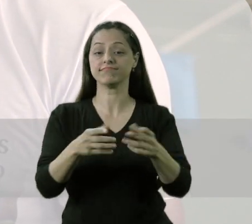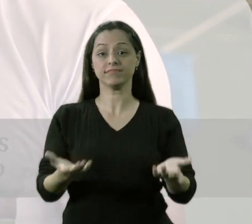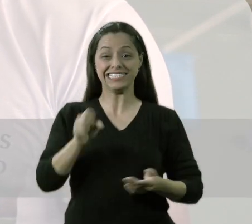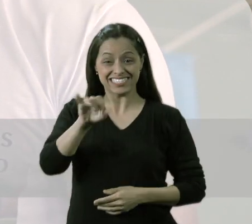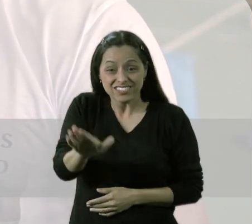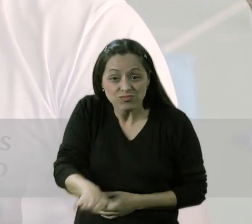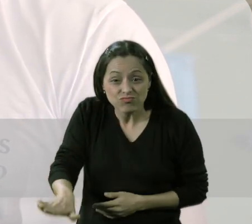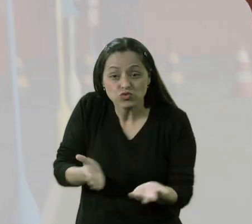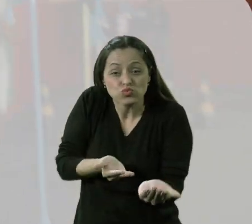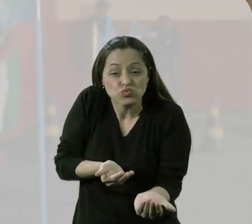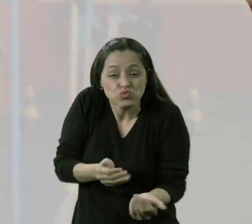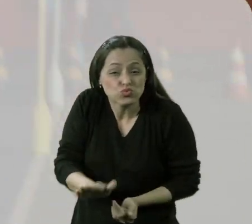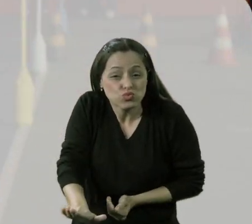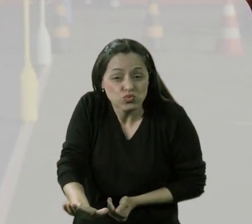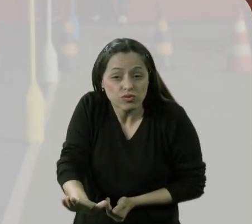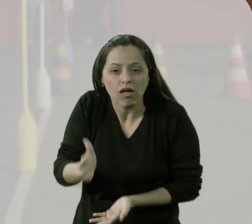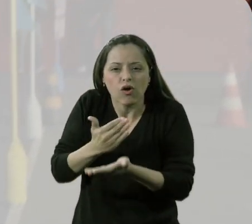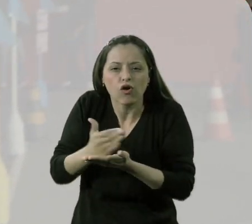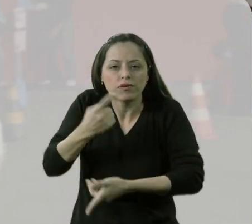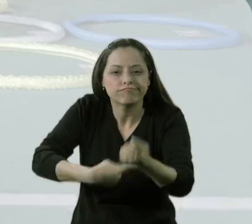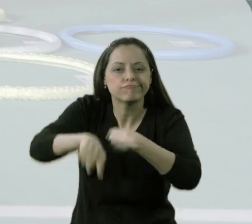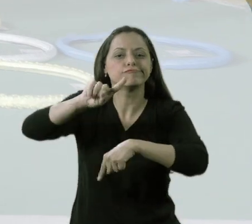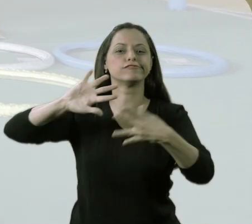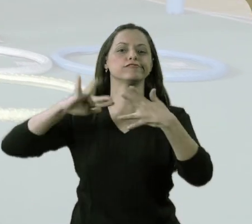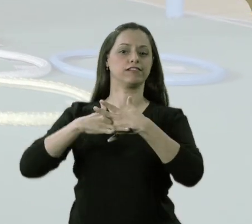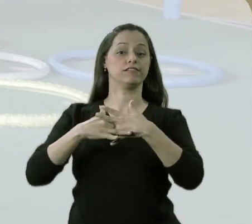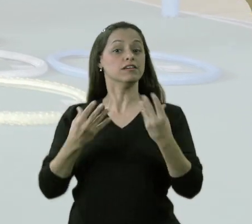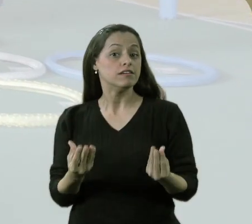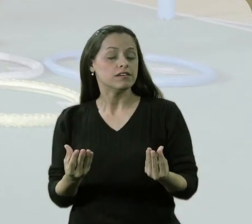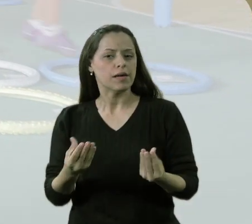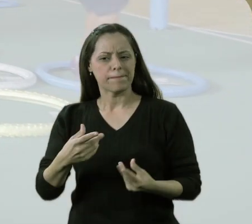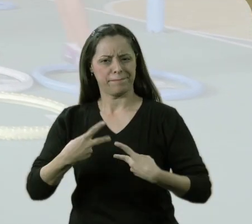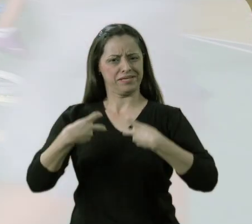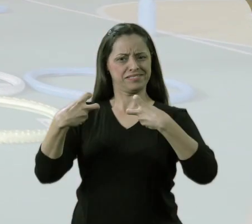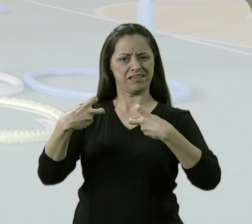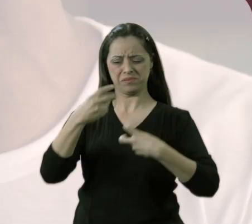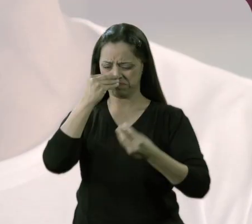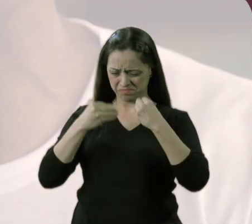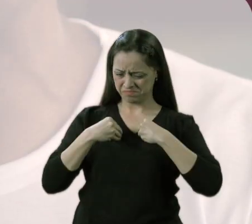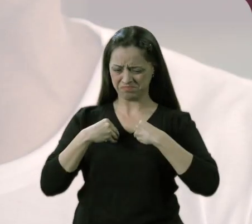que é a base da formação cidadã, se percebe excluída do que ela mais necessita,